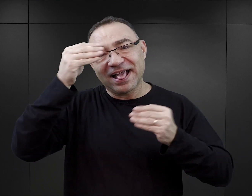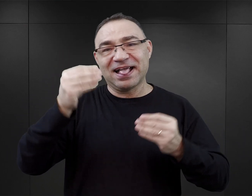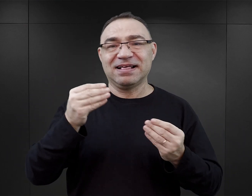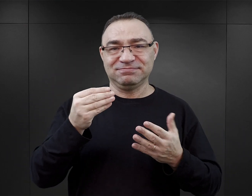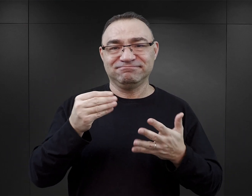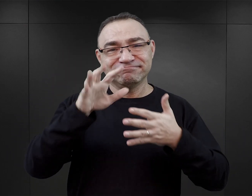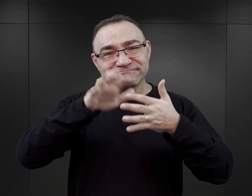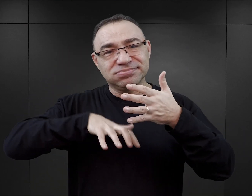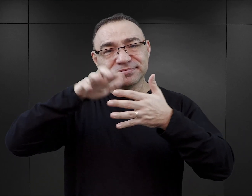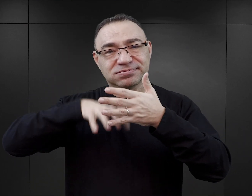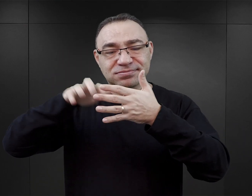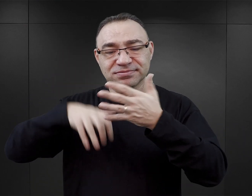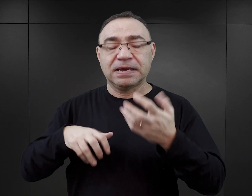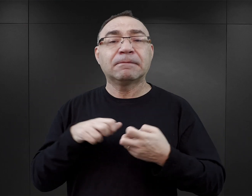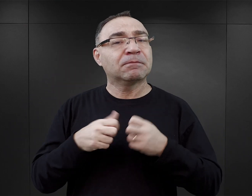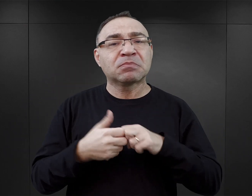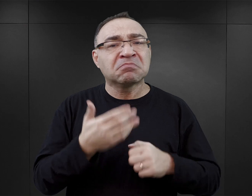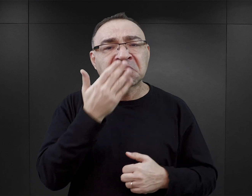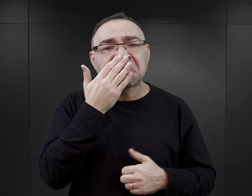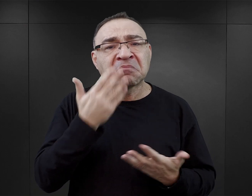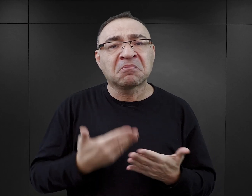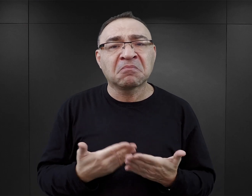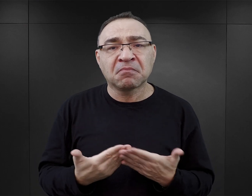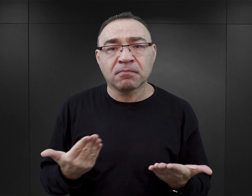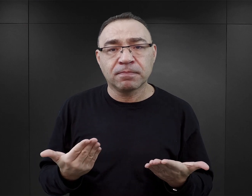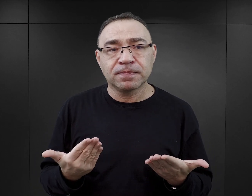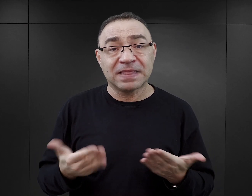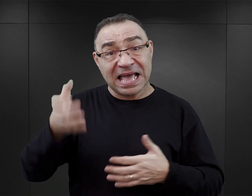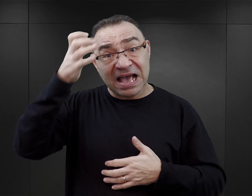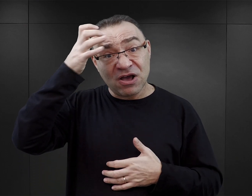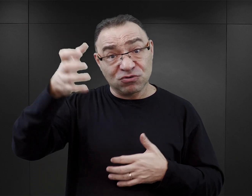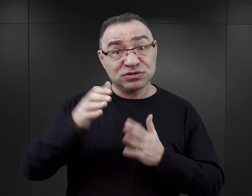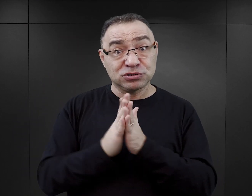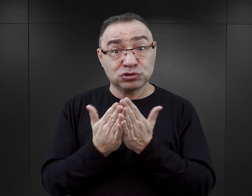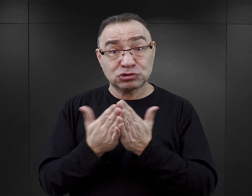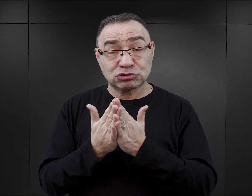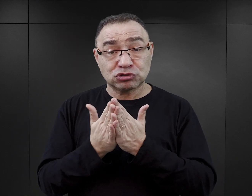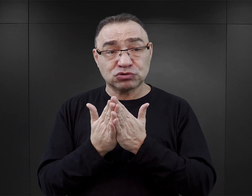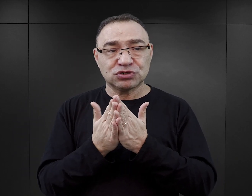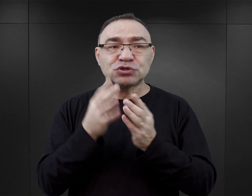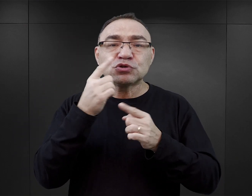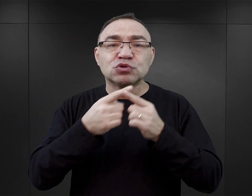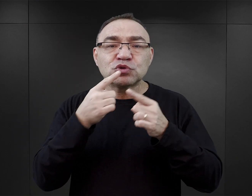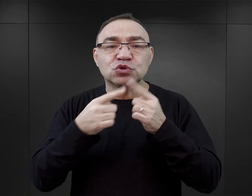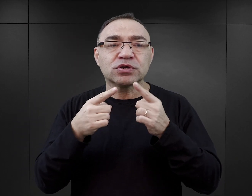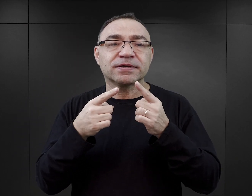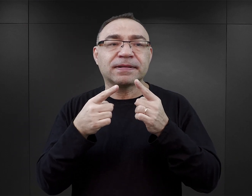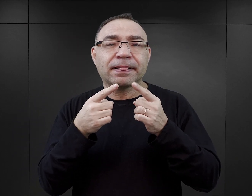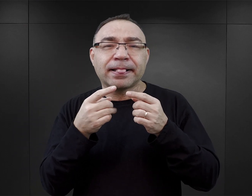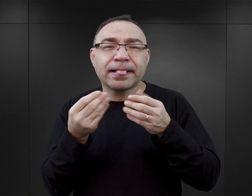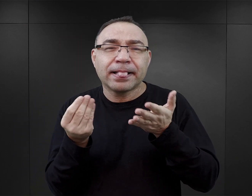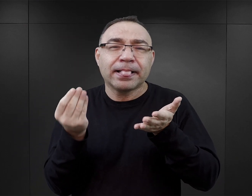Wydaje mi się, że największym ich problemem jest to, że autorzy tych książek wypełniają luki w narracji świadka.